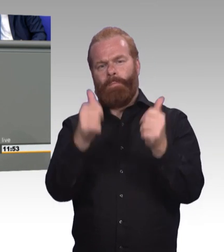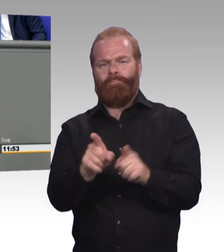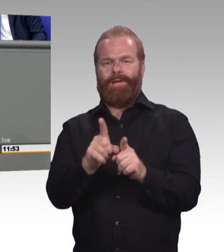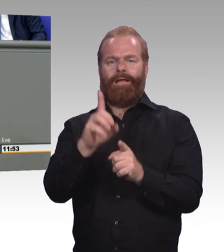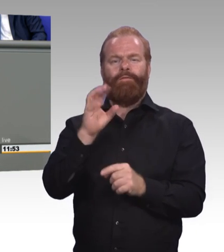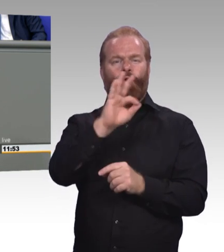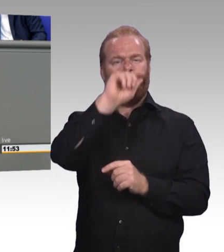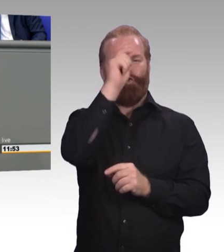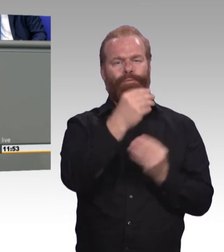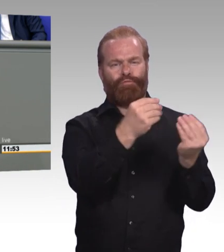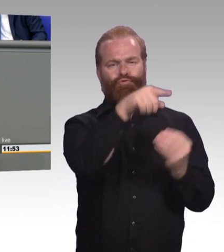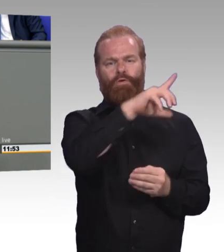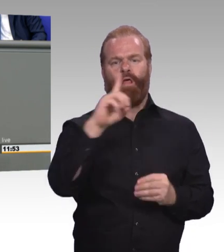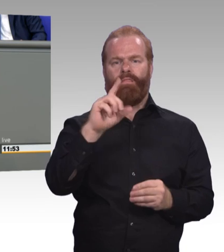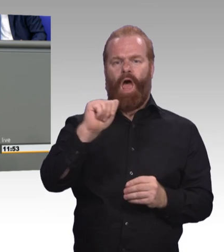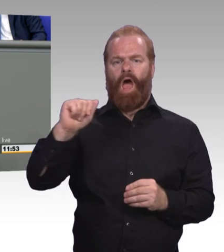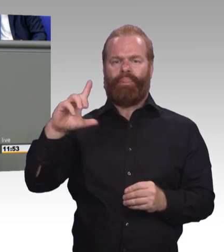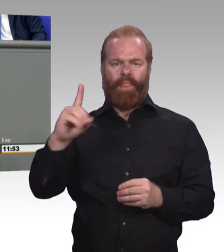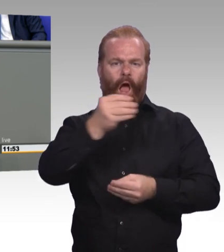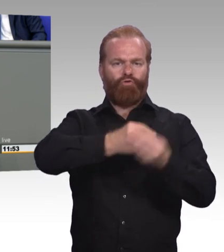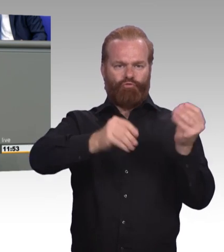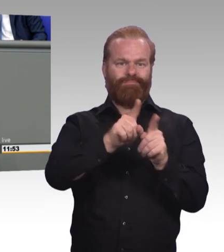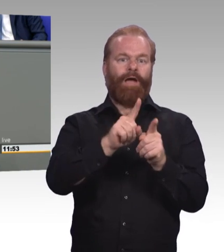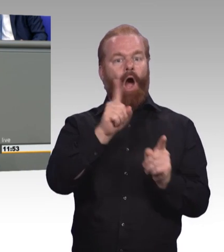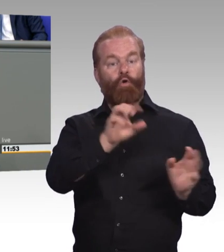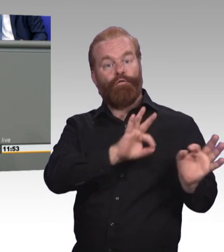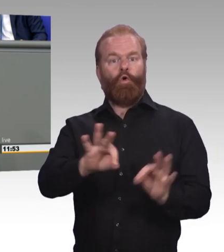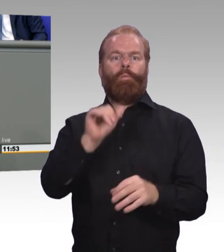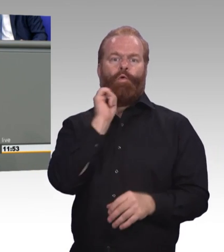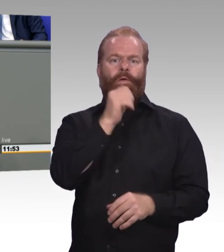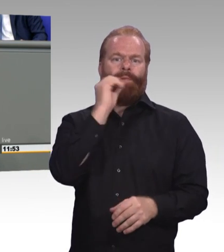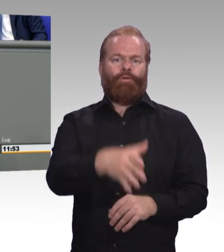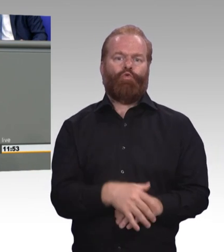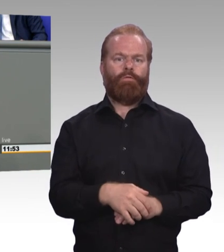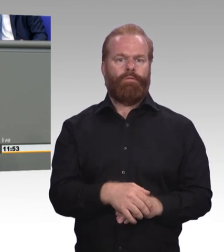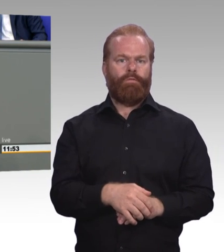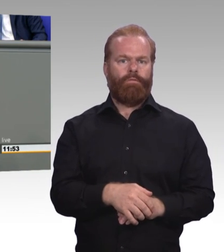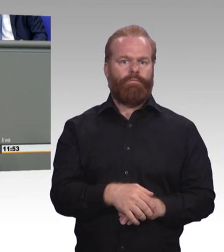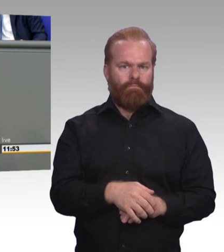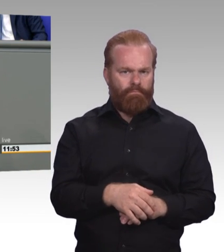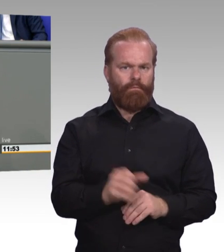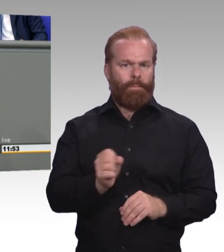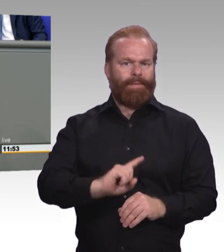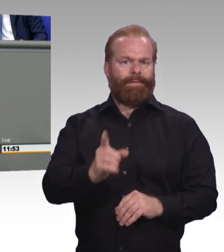(Beifall) Zweitens nutzen wir die Chancen der Digitalisierung mit flächendeckenden digitalen Lernangeboten